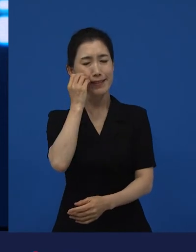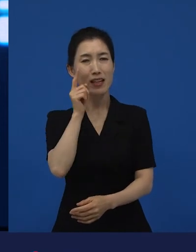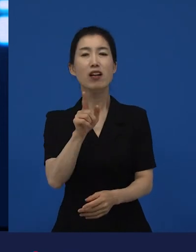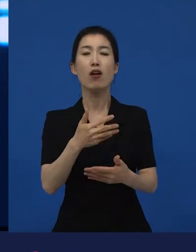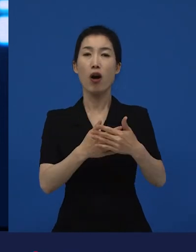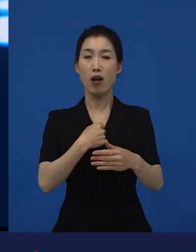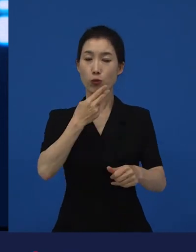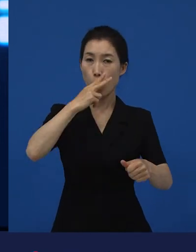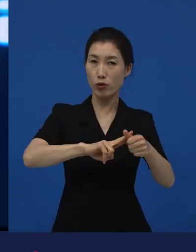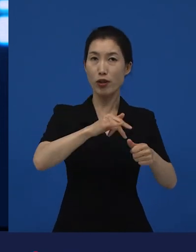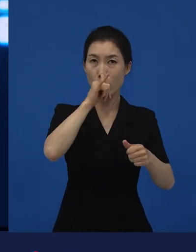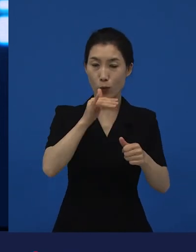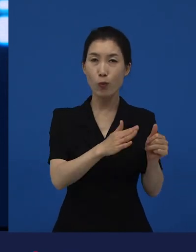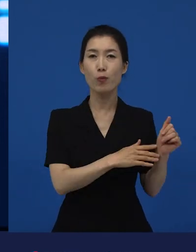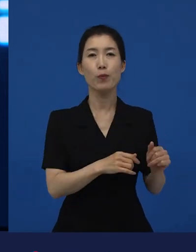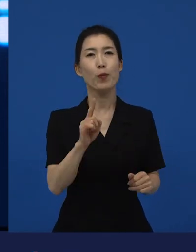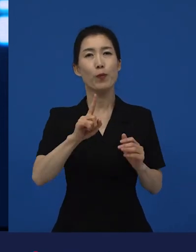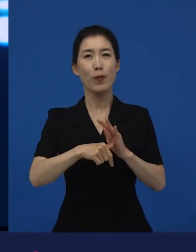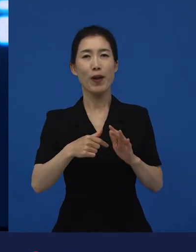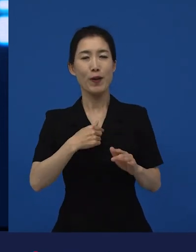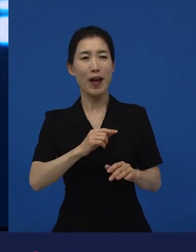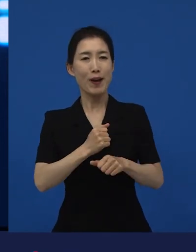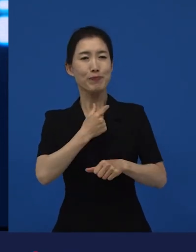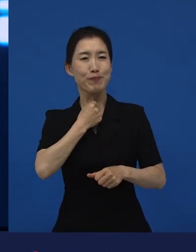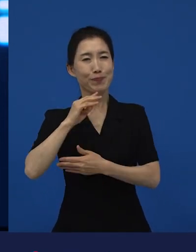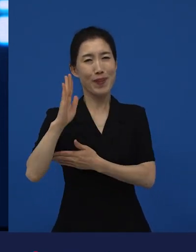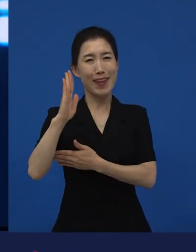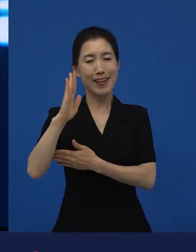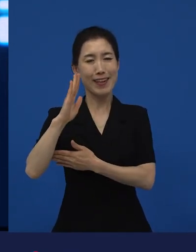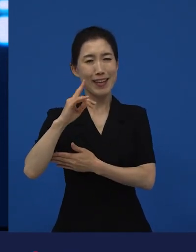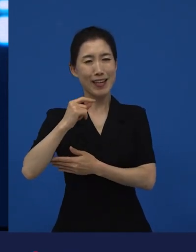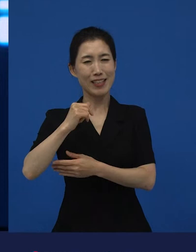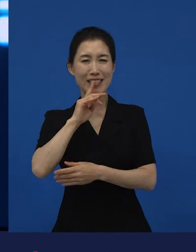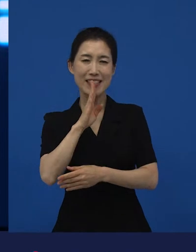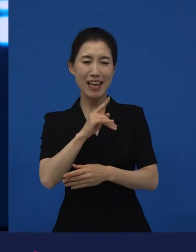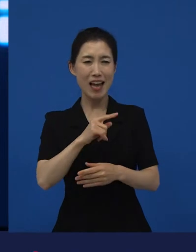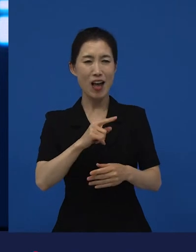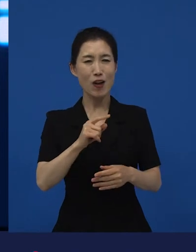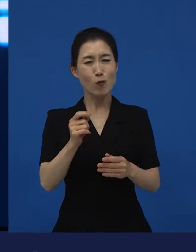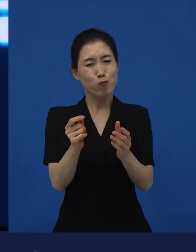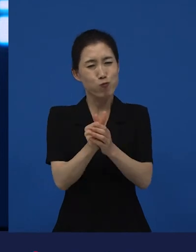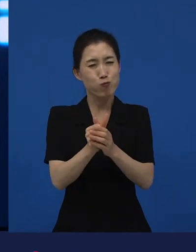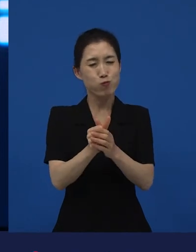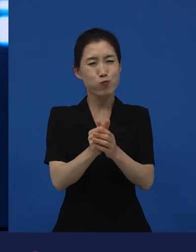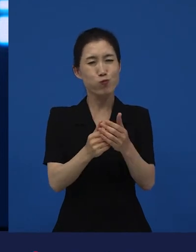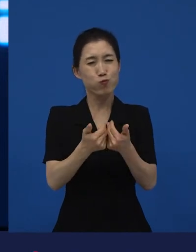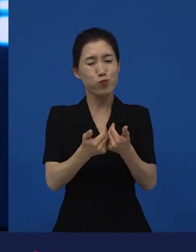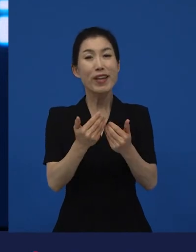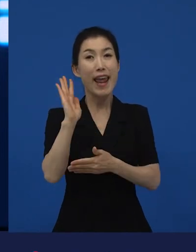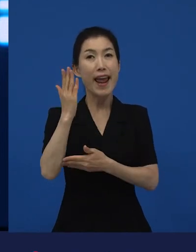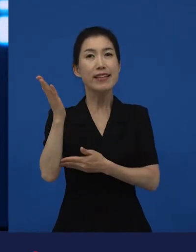그것은 하고 싶은 얘기를 좀 끝까지 해보고 싶어 이 이야기를 귀기울여 줄 수 있는 사람이 있을까? 라고 하는 곳에서